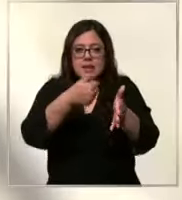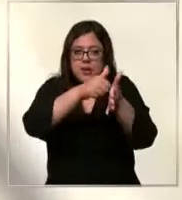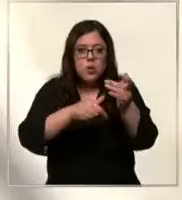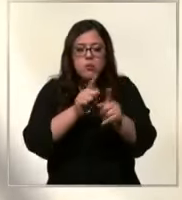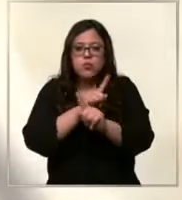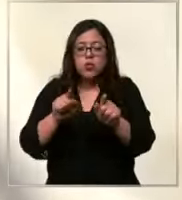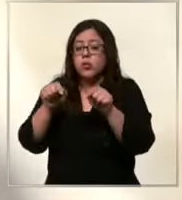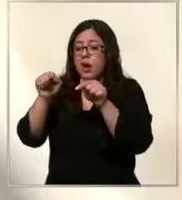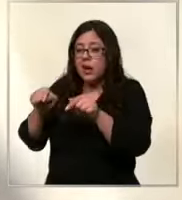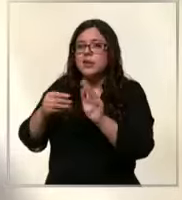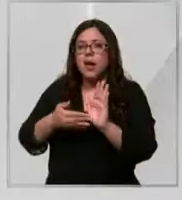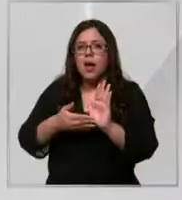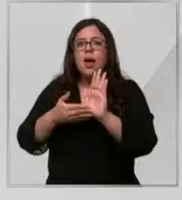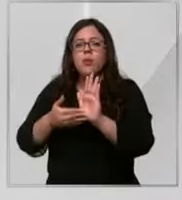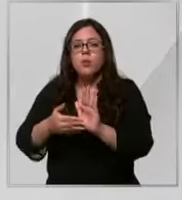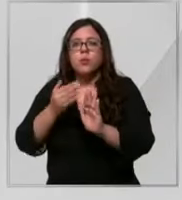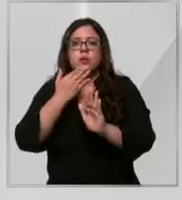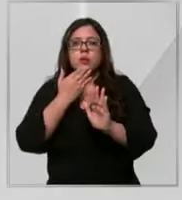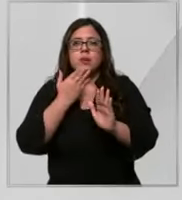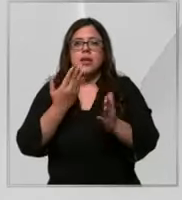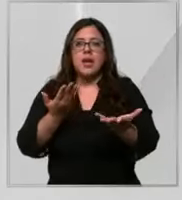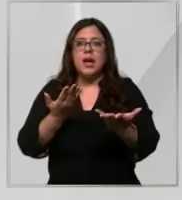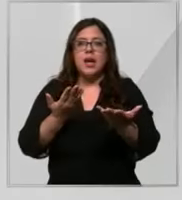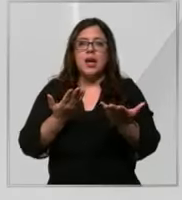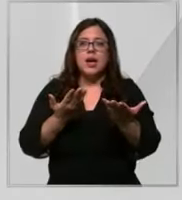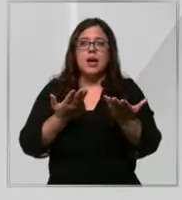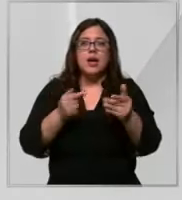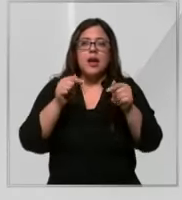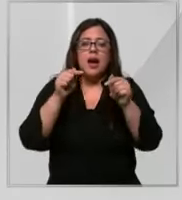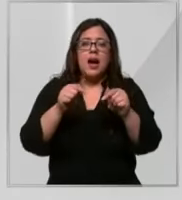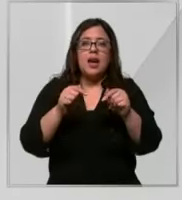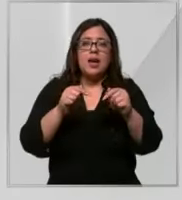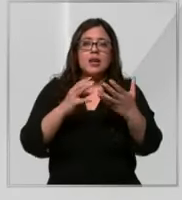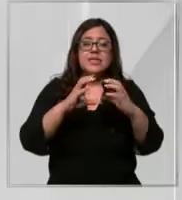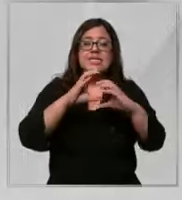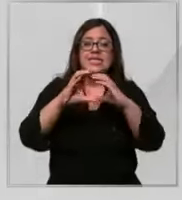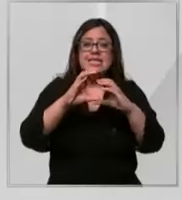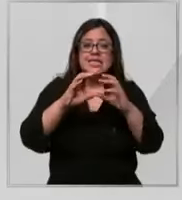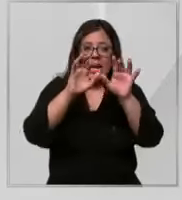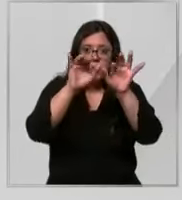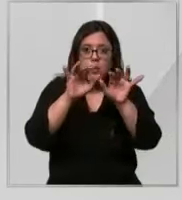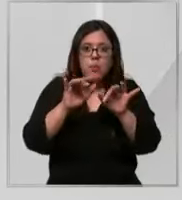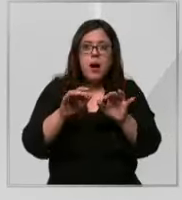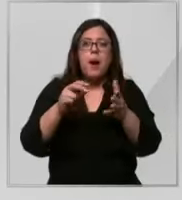queda de manifiesto además en el chat donde han comunicado los supuestos problemas a los